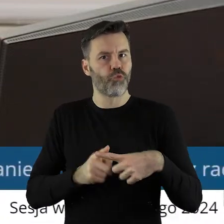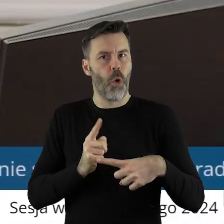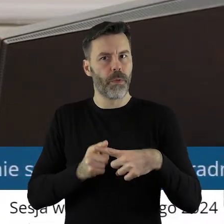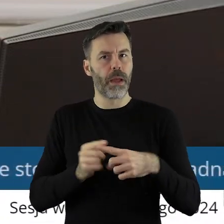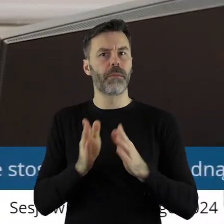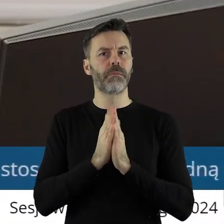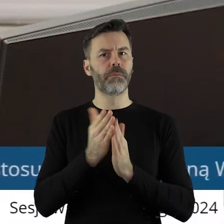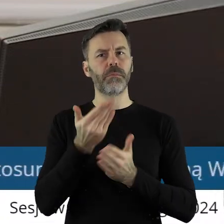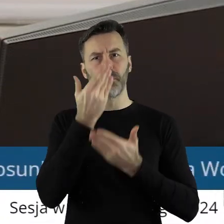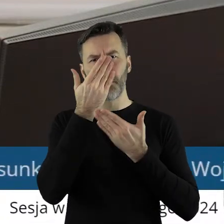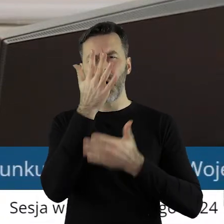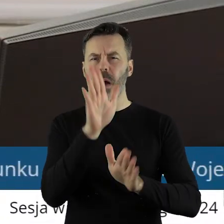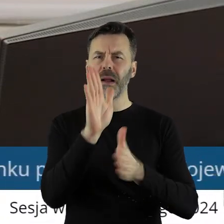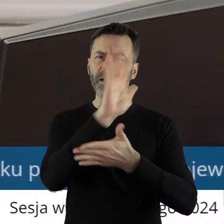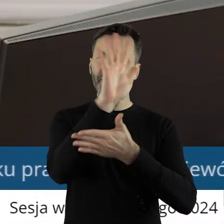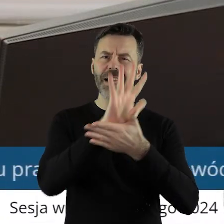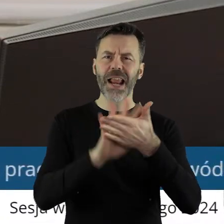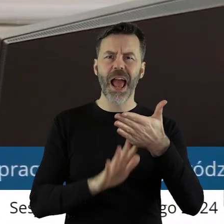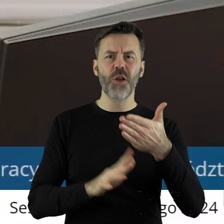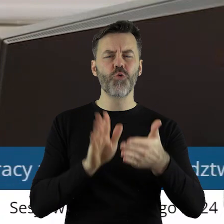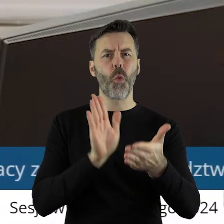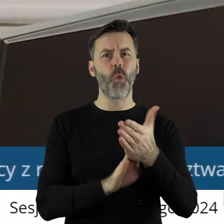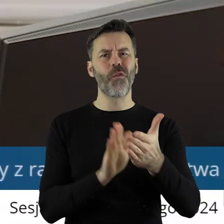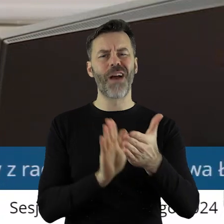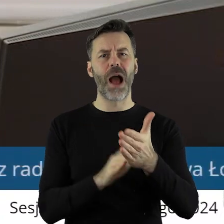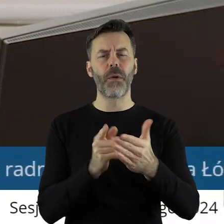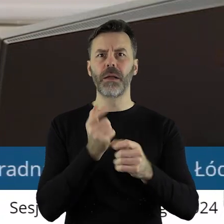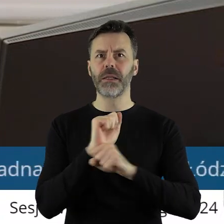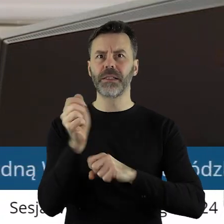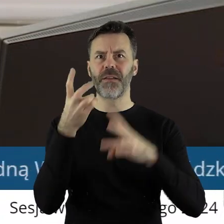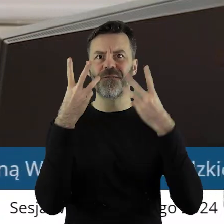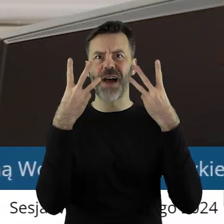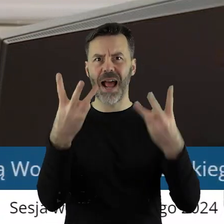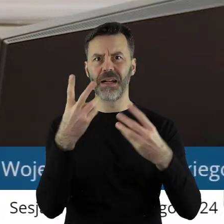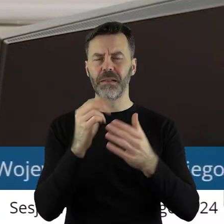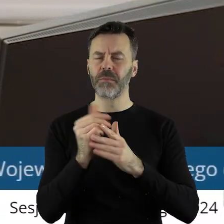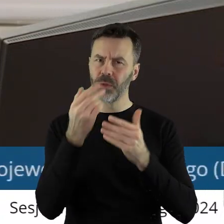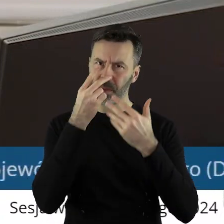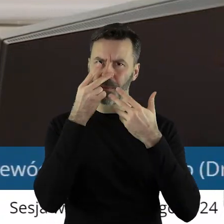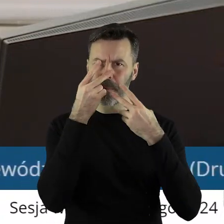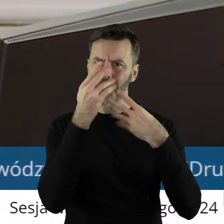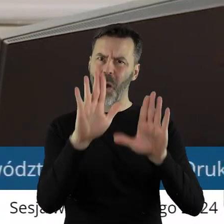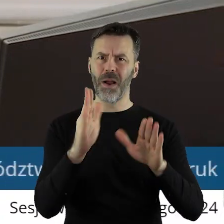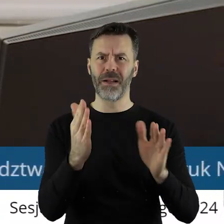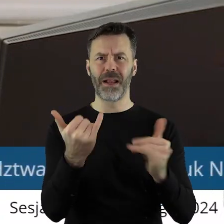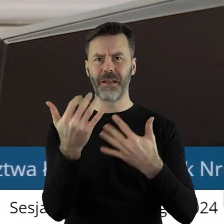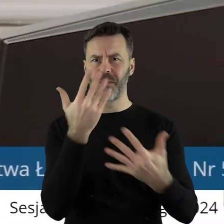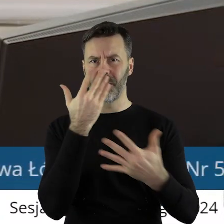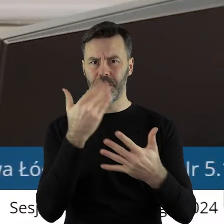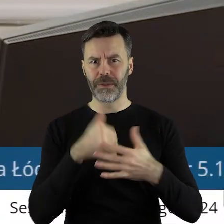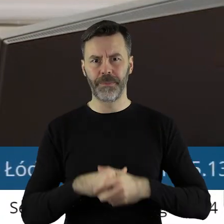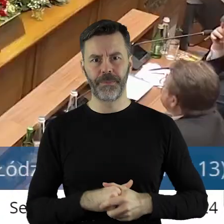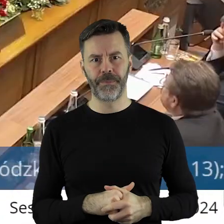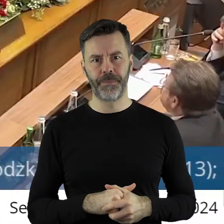o wyświetlenie treści tej uchwały, bo w tym przypadku jest ona dosyć kluczowa, abyśmy ją zobaczyli przed głosowaniem.